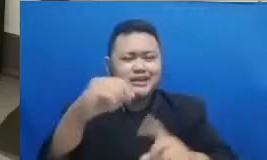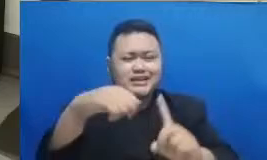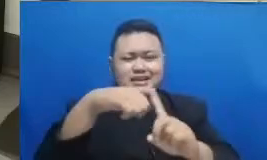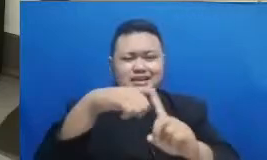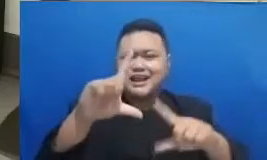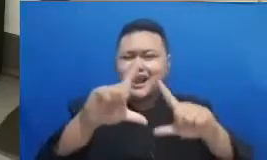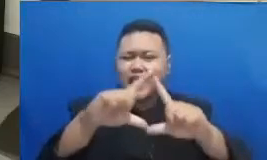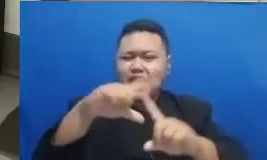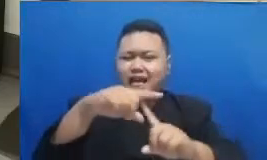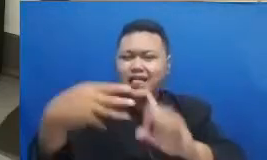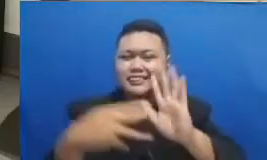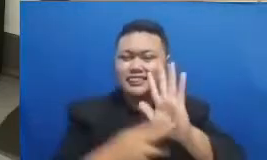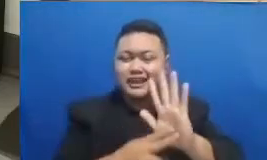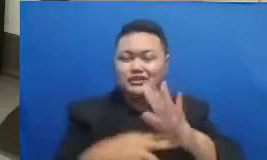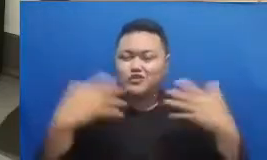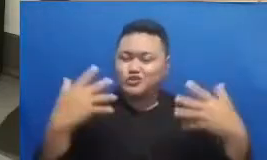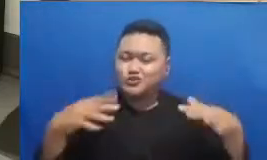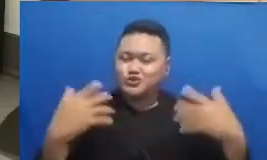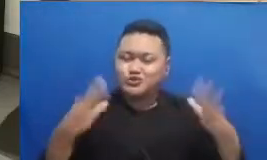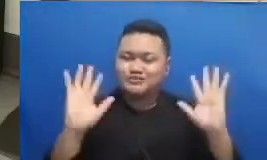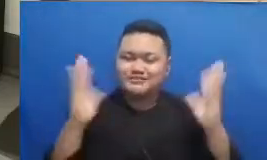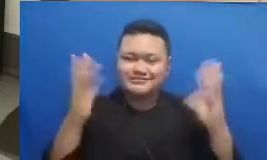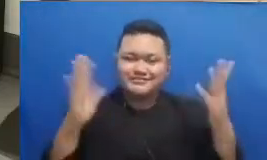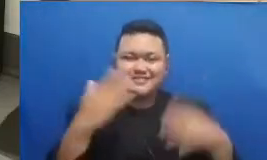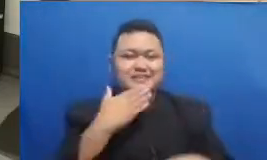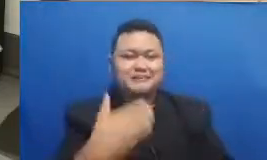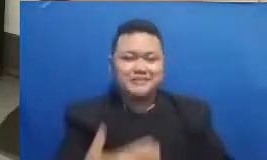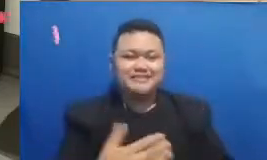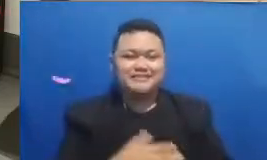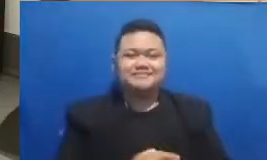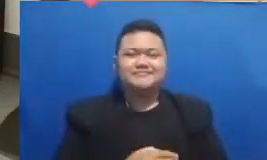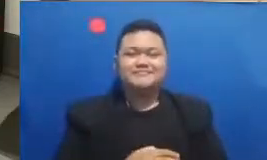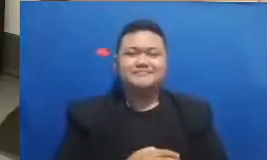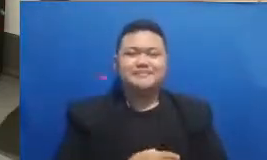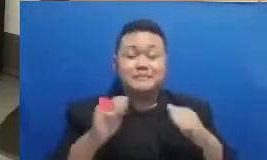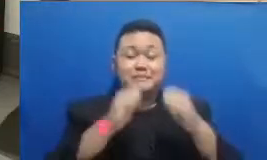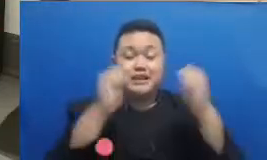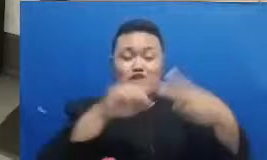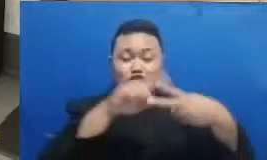batia jatuhnya ke Rembang dan juga Klaten ya siang hari ini jangan khawatir Bapak